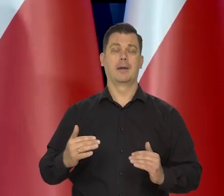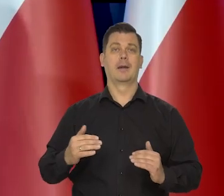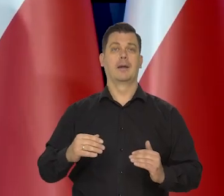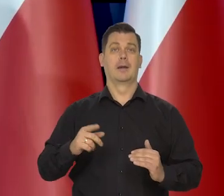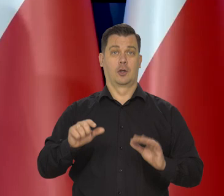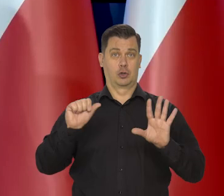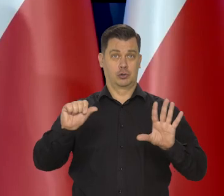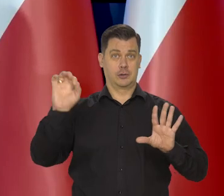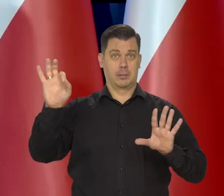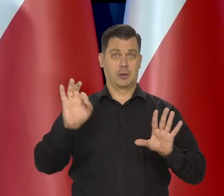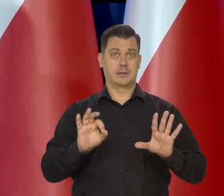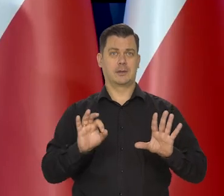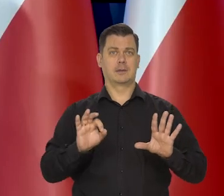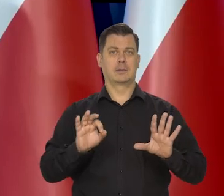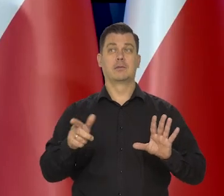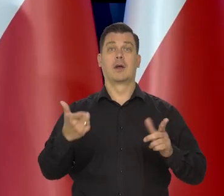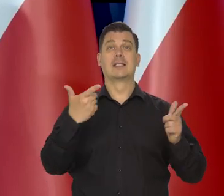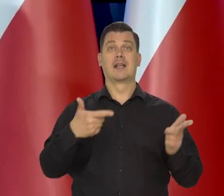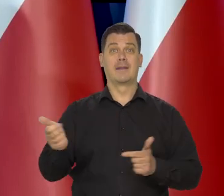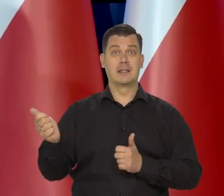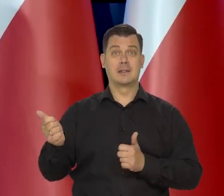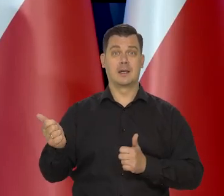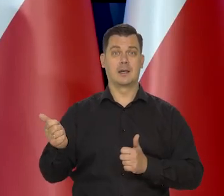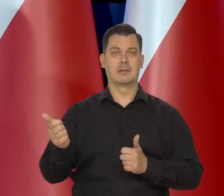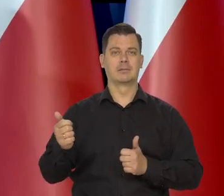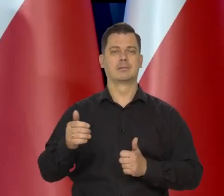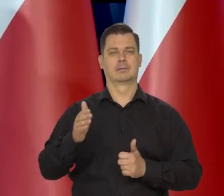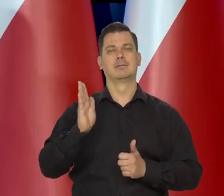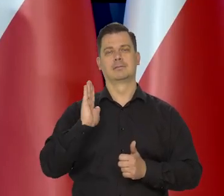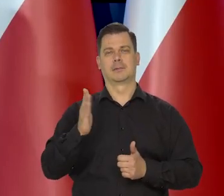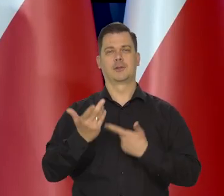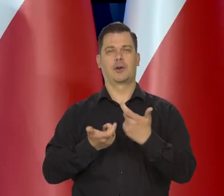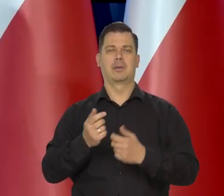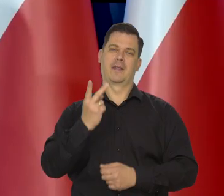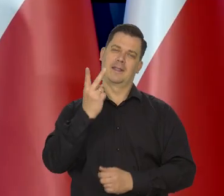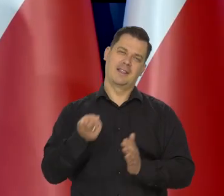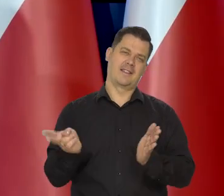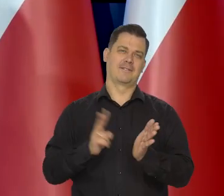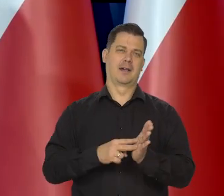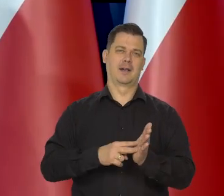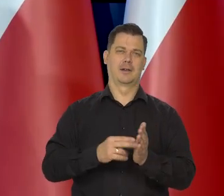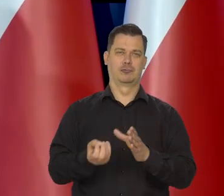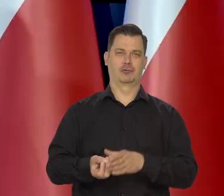No to sylwestra na pewno podwójnie, Sylwester wypije szampana, dobrego.